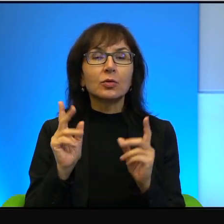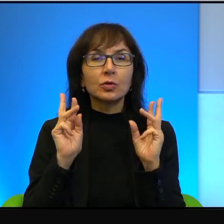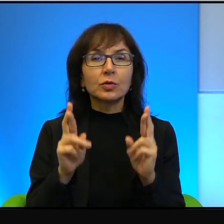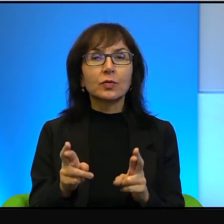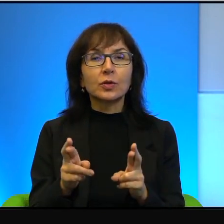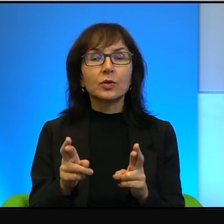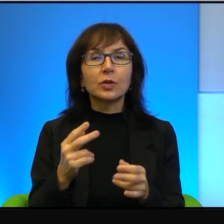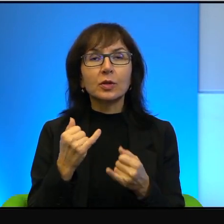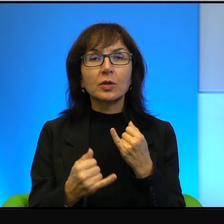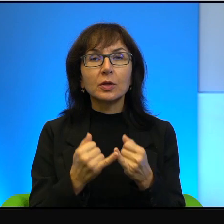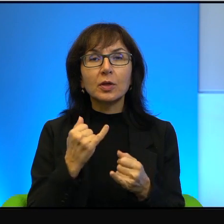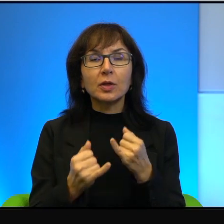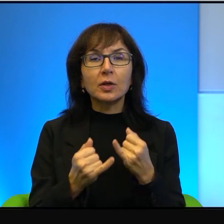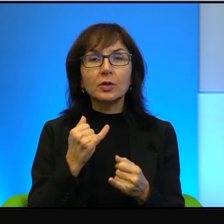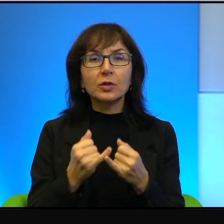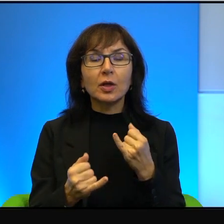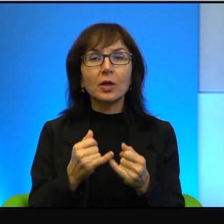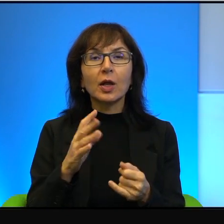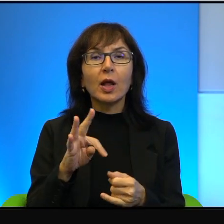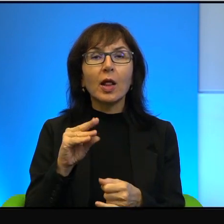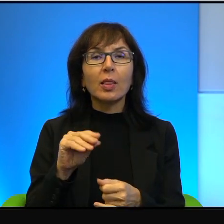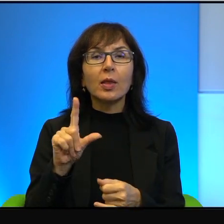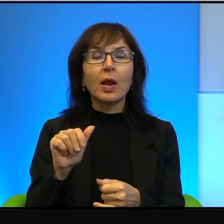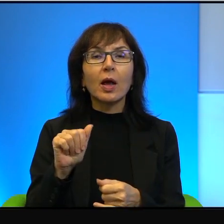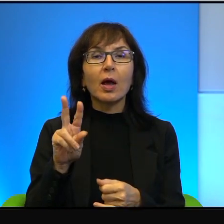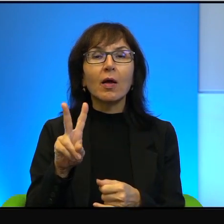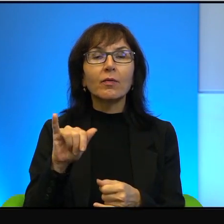jeżeli ten liberalny Tel Awiw uznamy za pewnego rodzaju symbol,